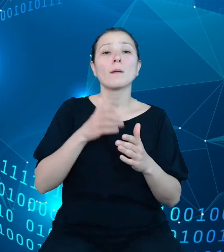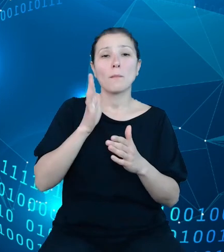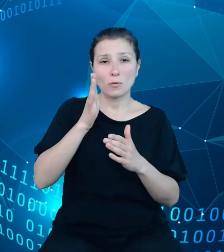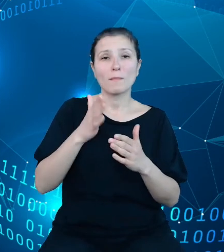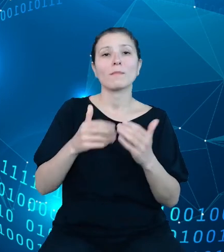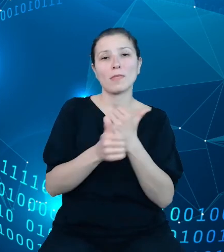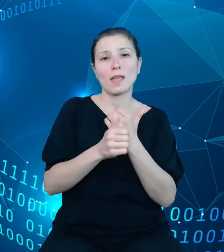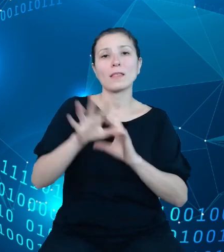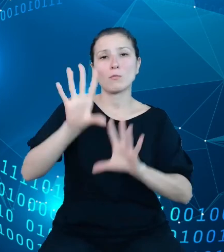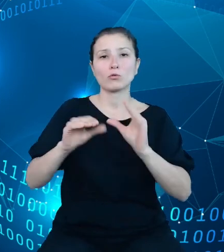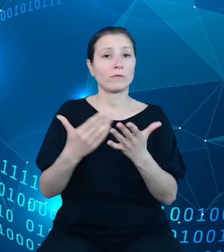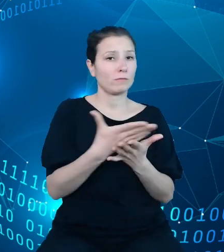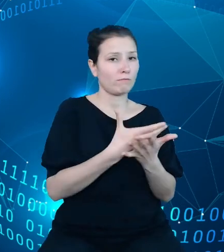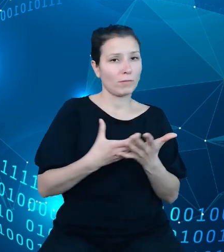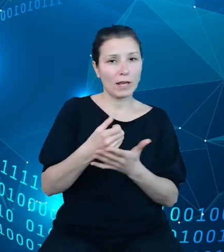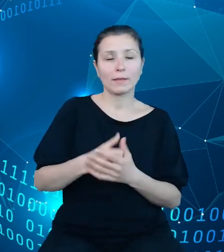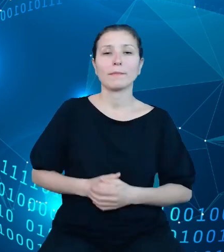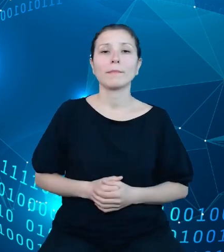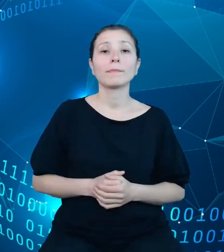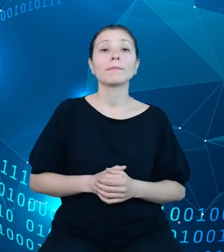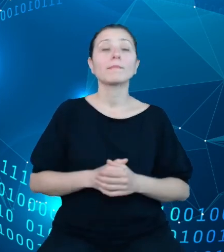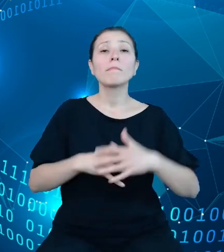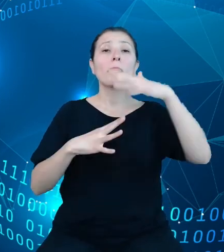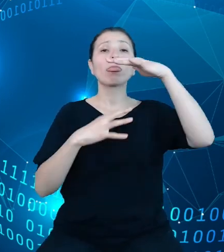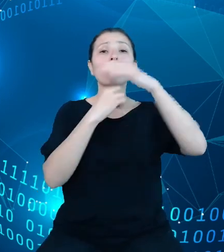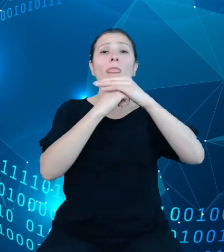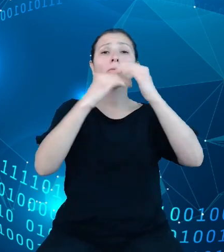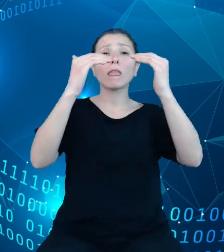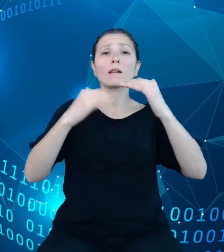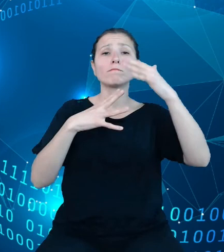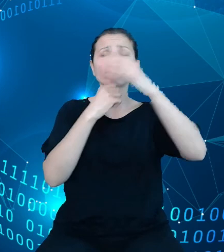hierarchii znajduje się oczywiście budżet państwa Ministerstwa Finansów.